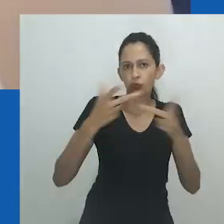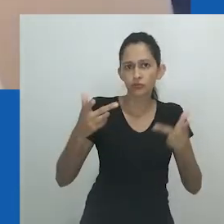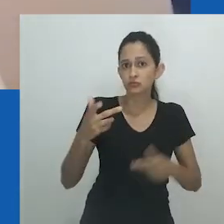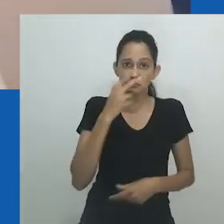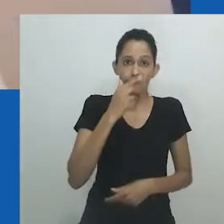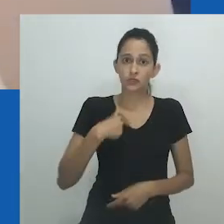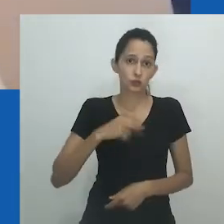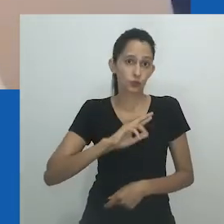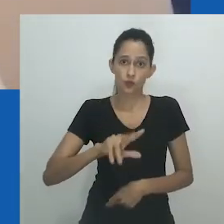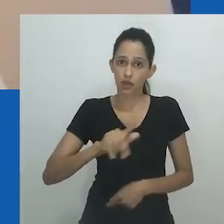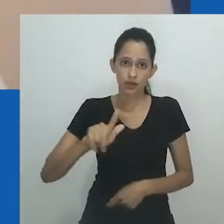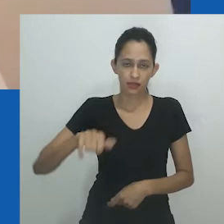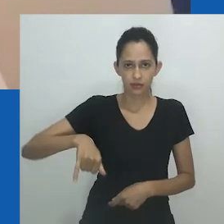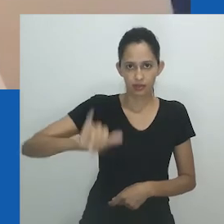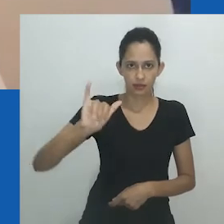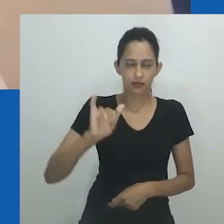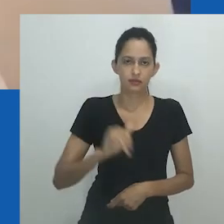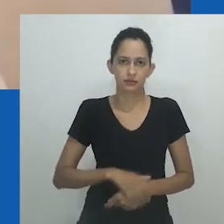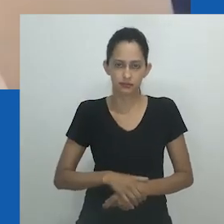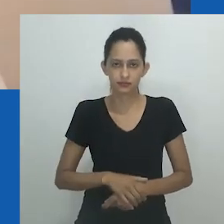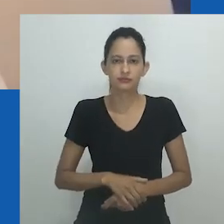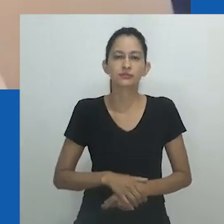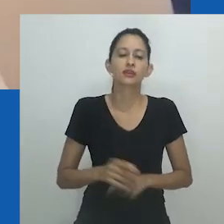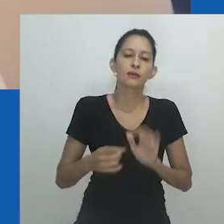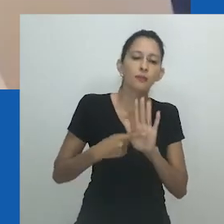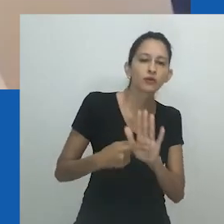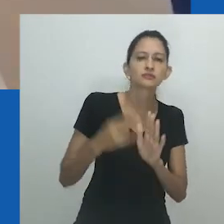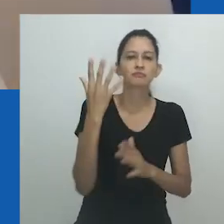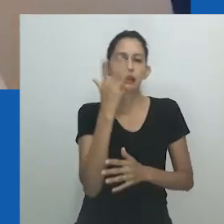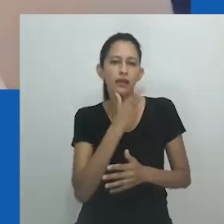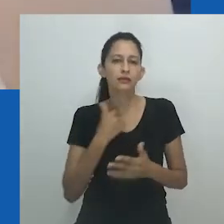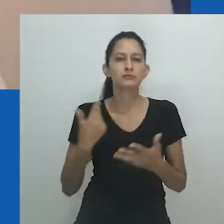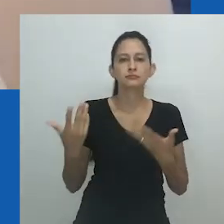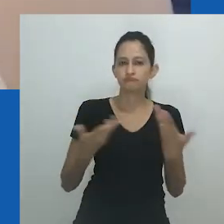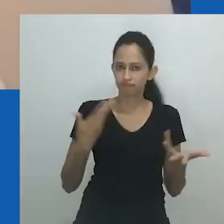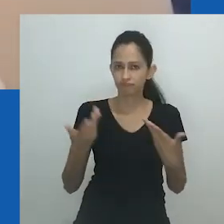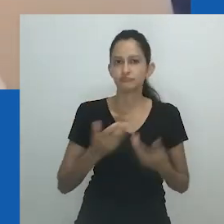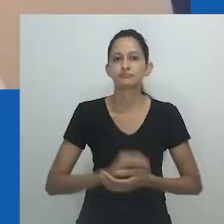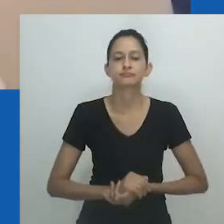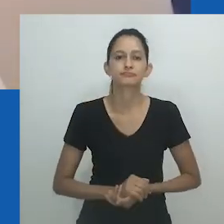É curioso ver que a referência é a "alguém", em vez de homem ou mulher, que se parece com uma mulher.